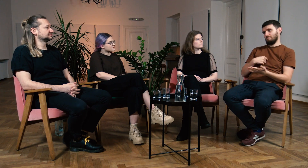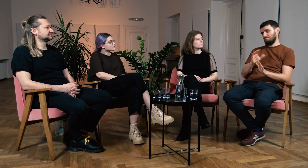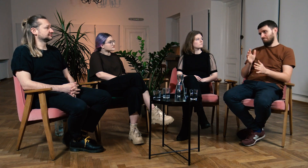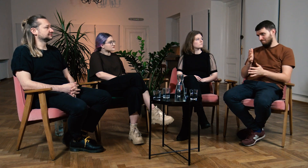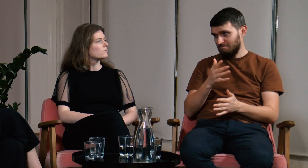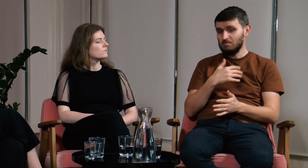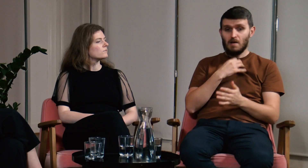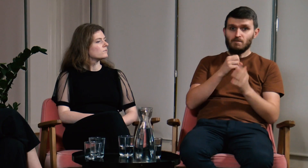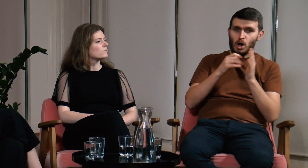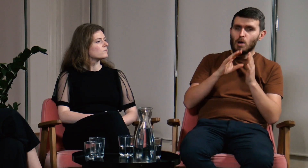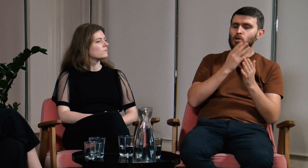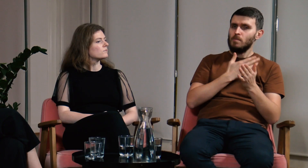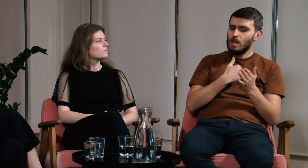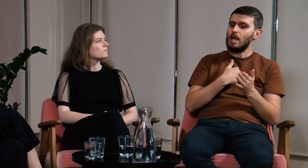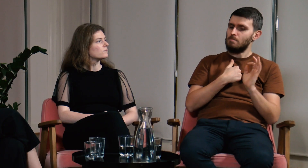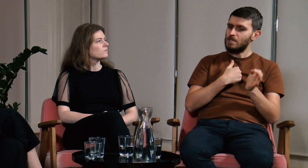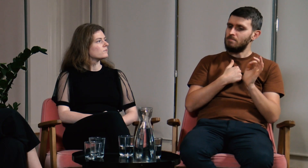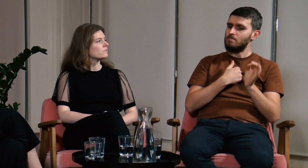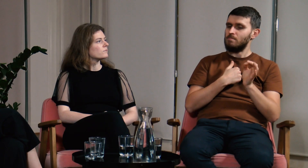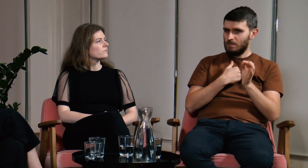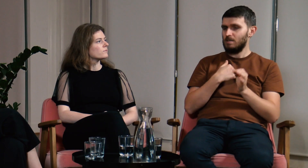mógłbym zgodzić się ze zdaniem specjalistów.